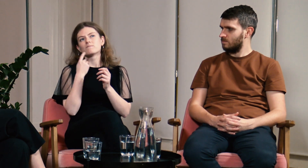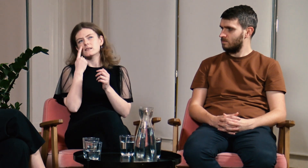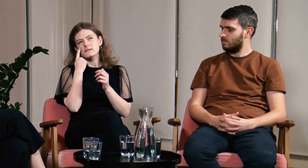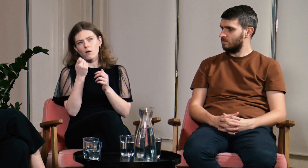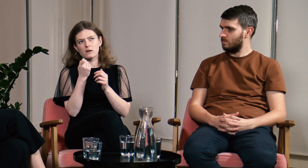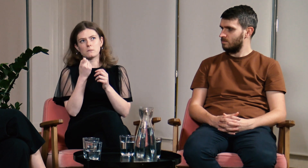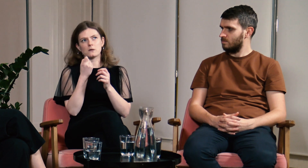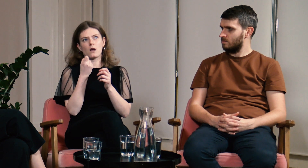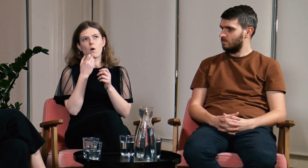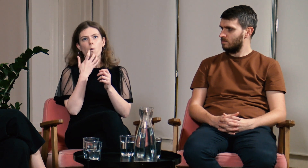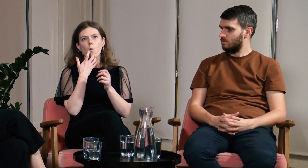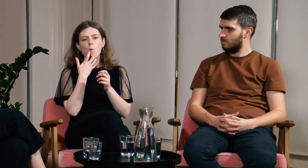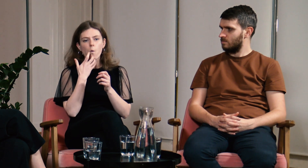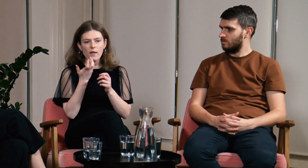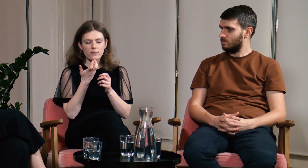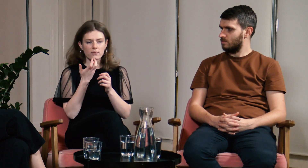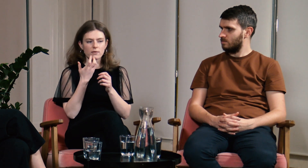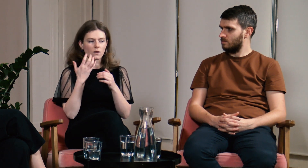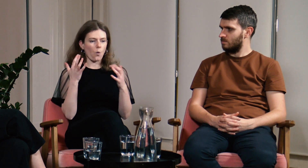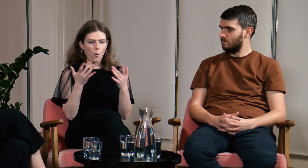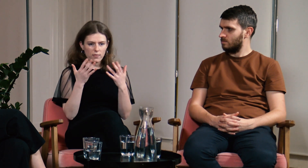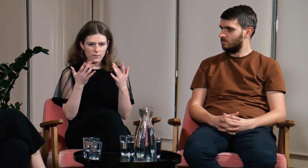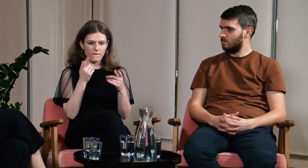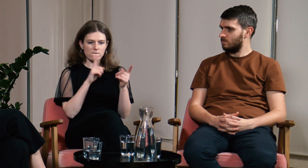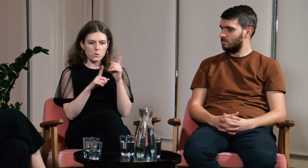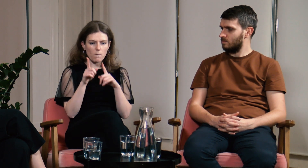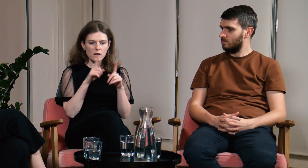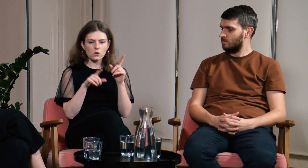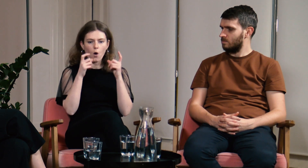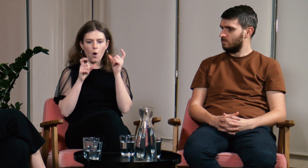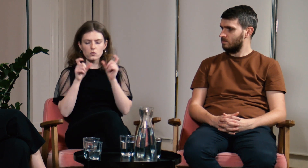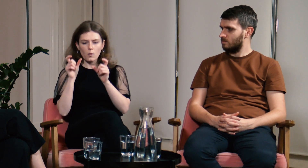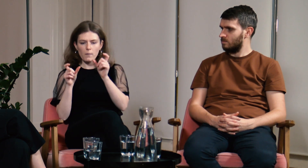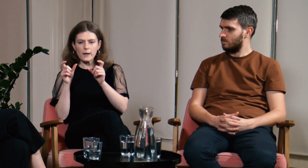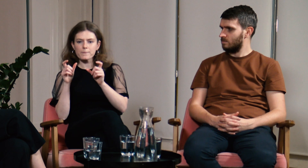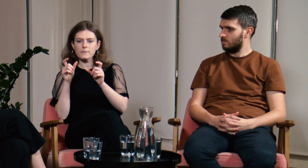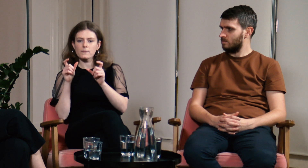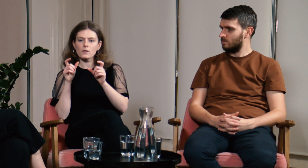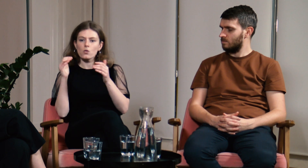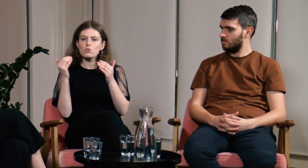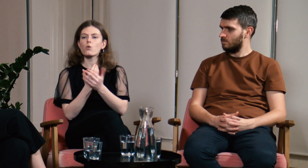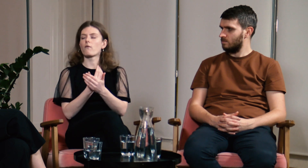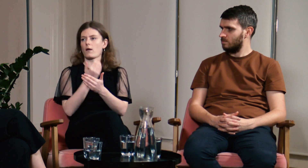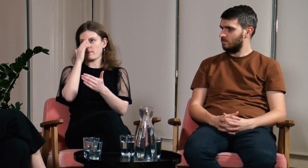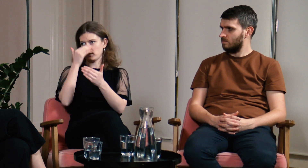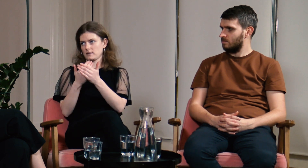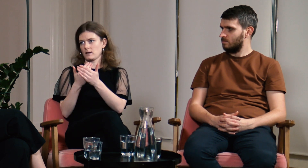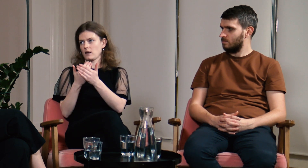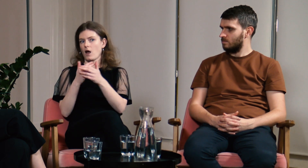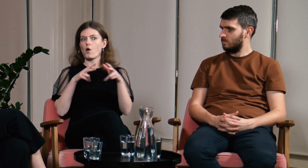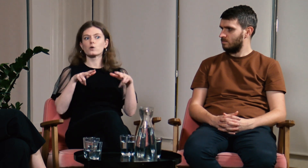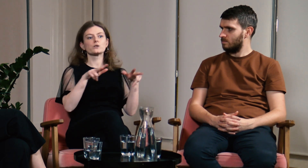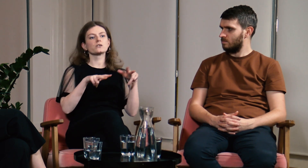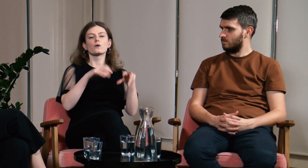Jednak zauważyłam, że łatwiej wyjaśniać mi to nowo poznanym osobom niż rodzinie,